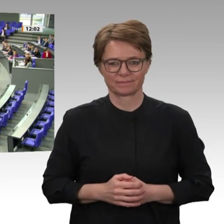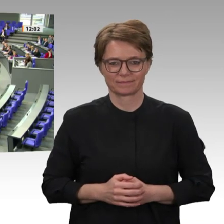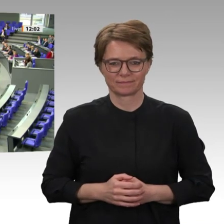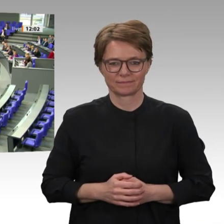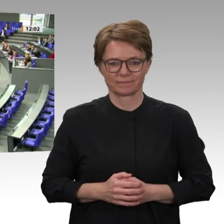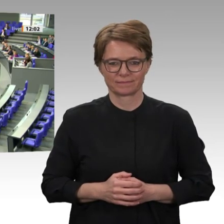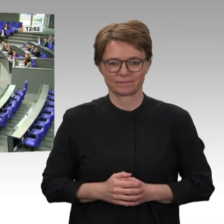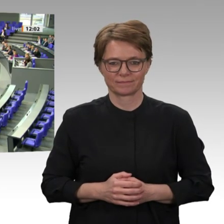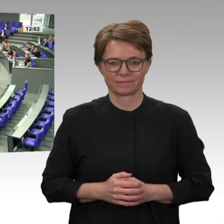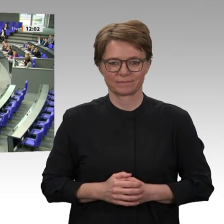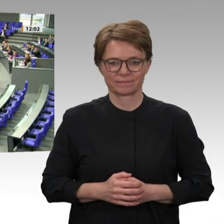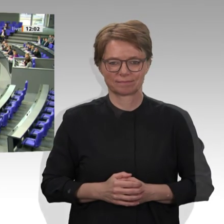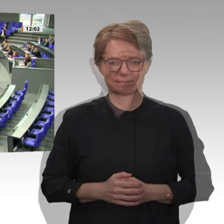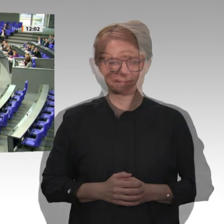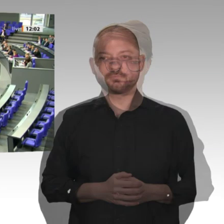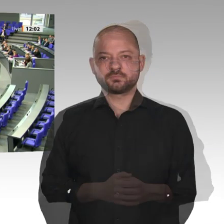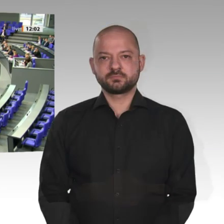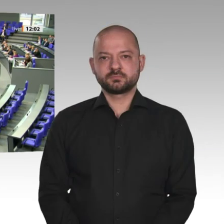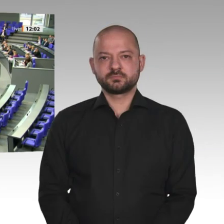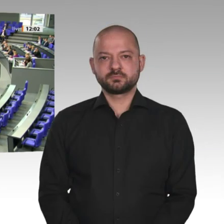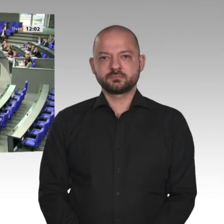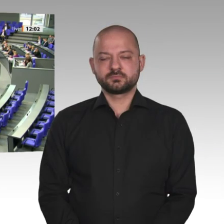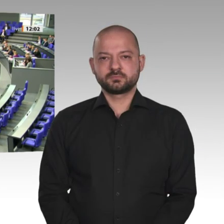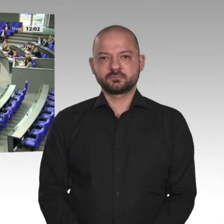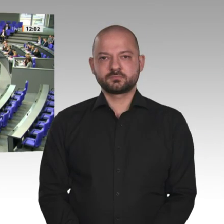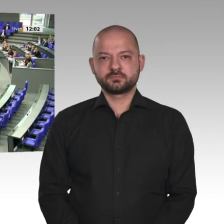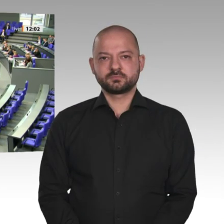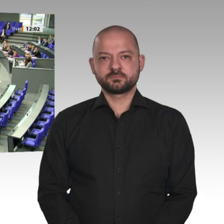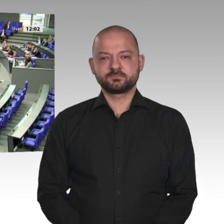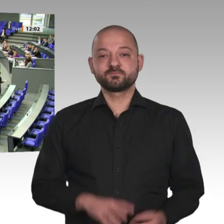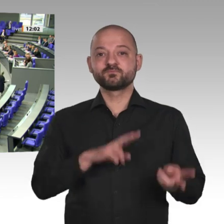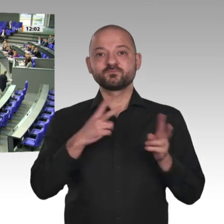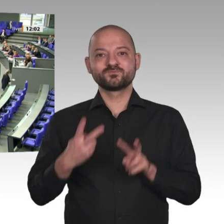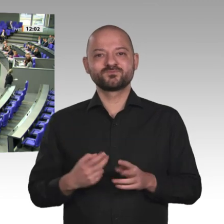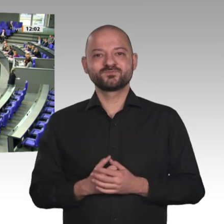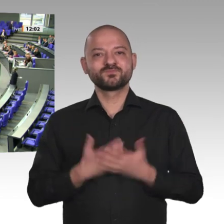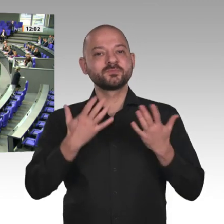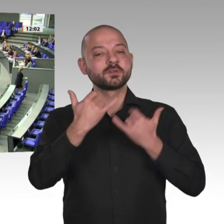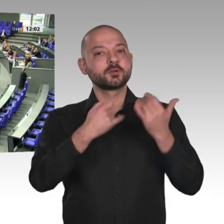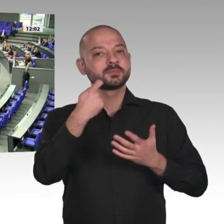Afrika ist außen- und entwicklungspolitisch für uns der Kontinent mit den größten,